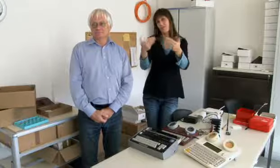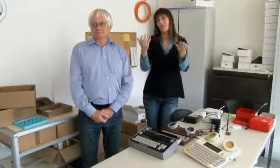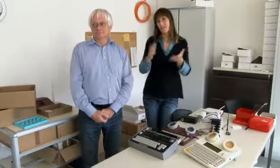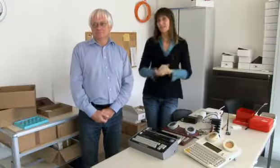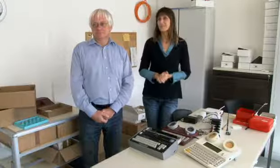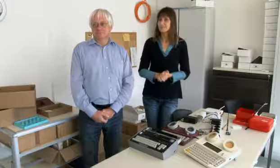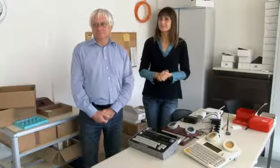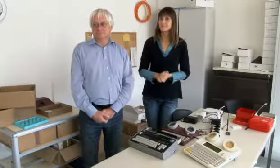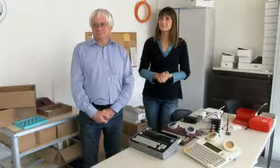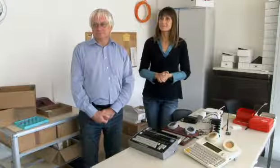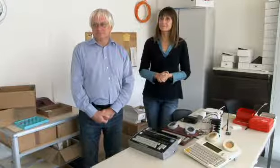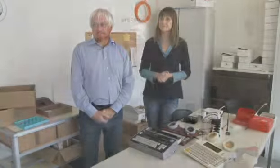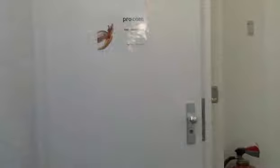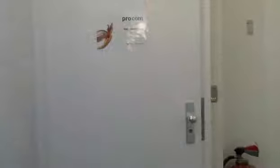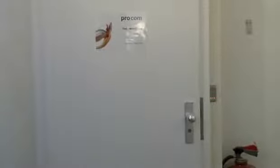und darum hab ich das entwickelt.